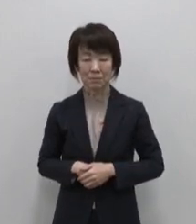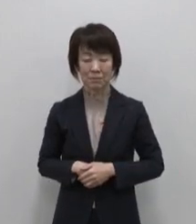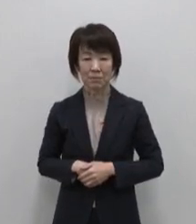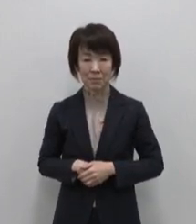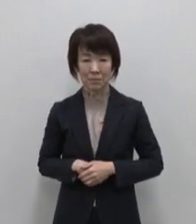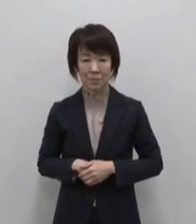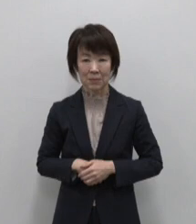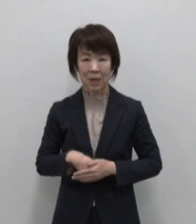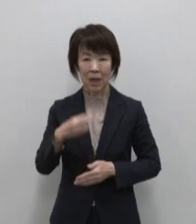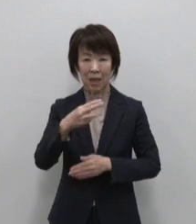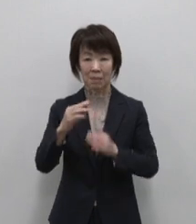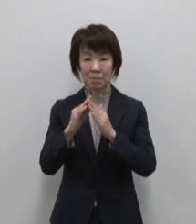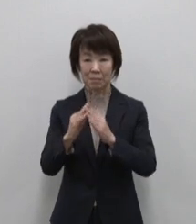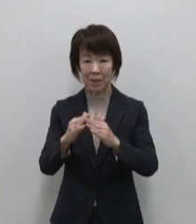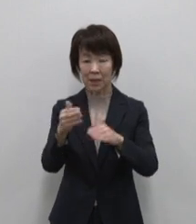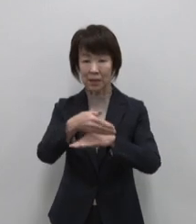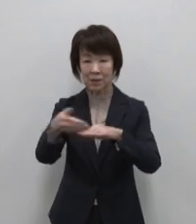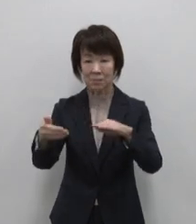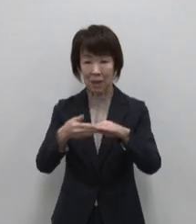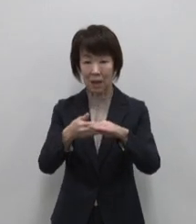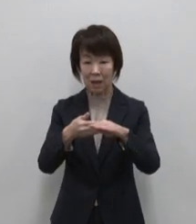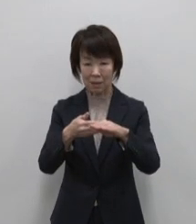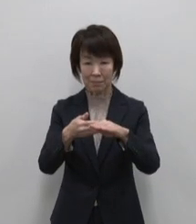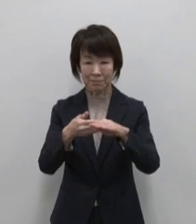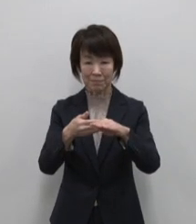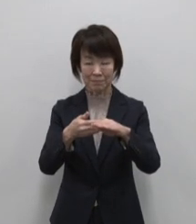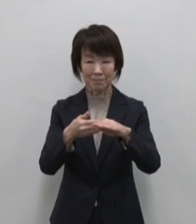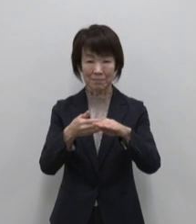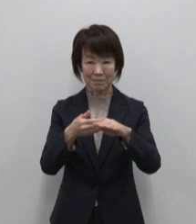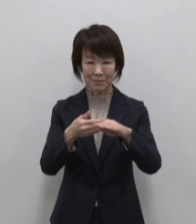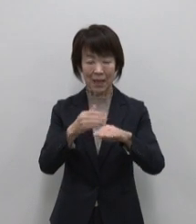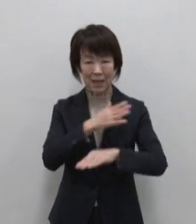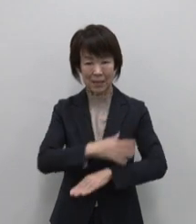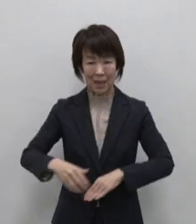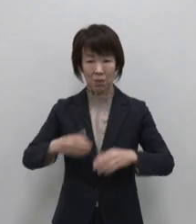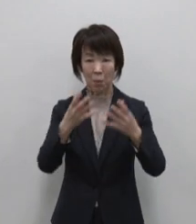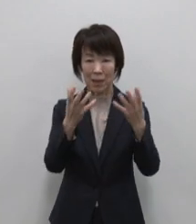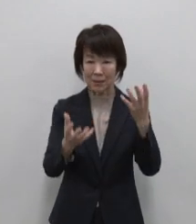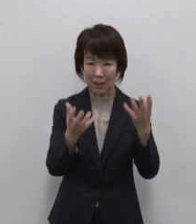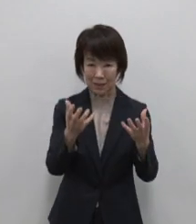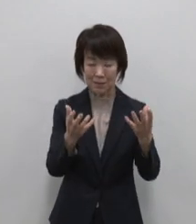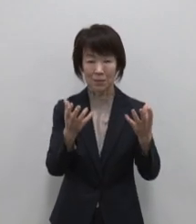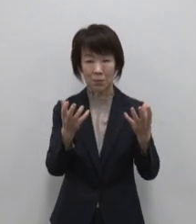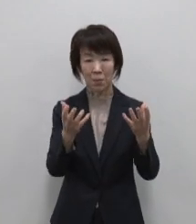三宅島からは伊豆諸島の特産品 の健康野菜あしたばを利用した